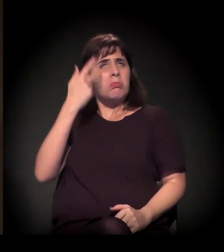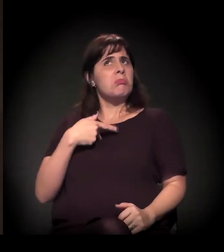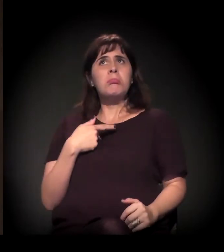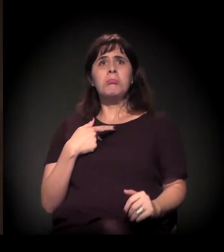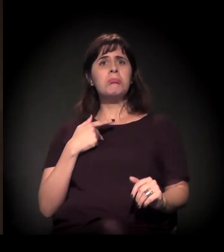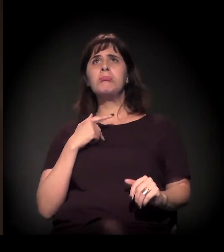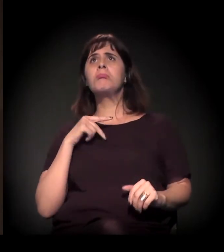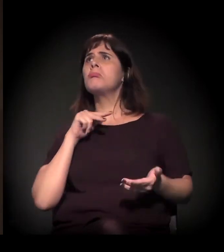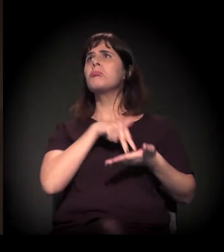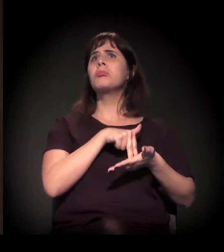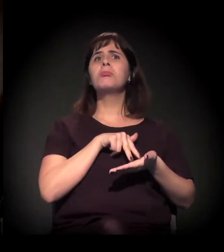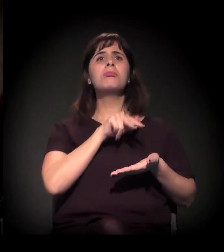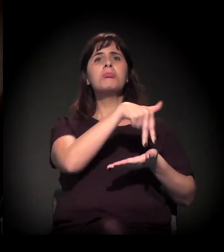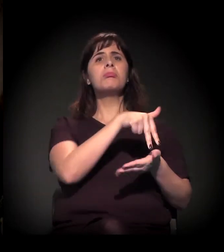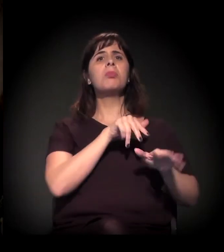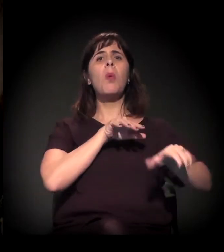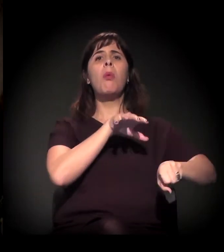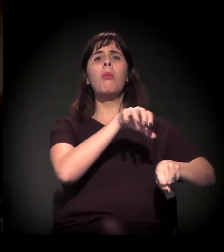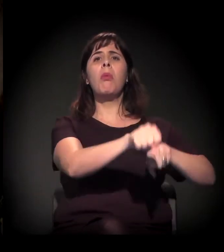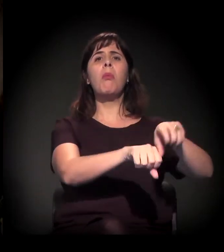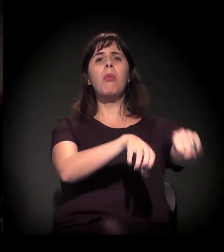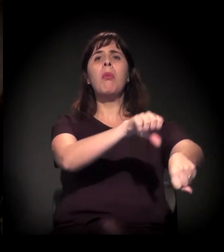O movimento chega depois da ocupação?